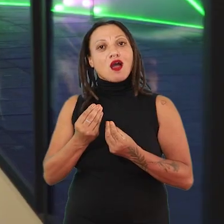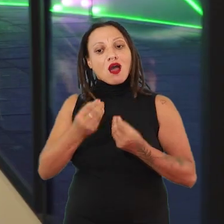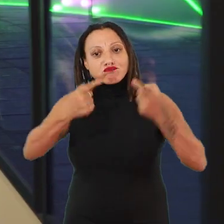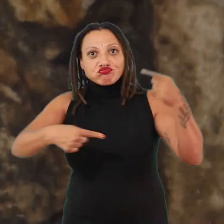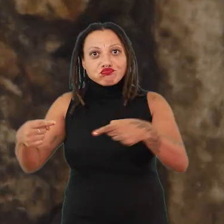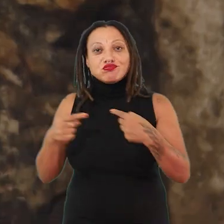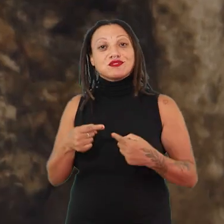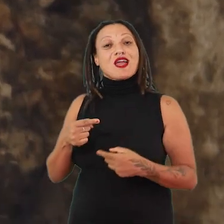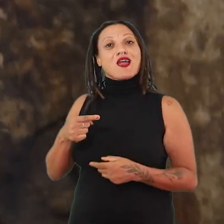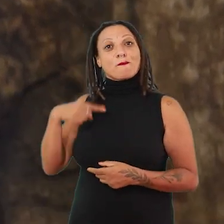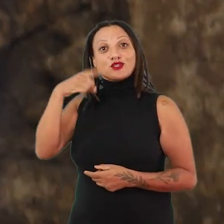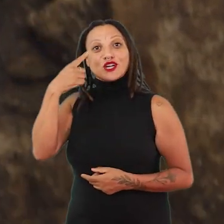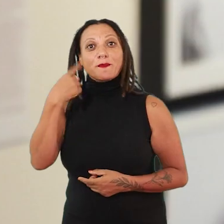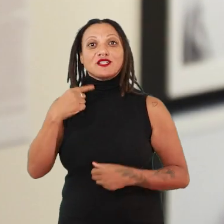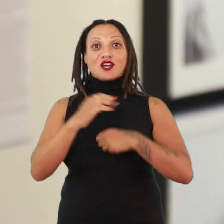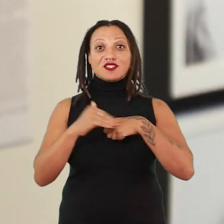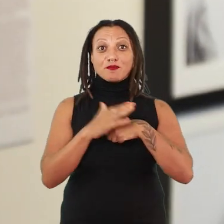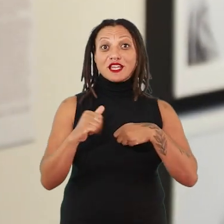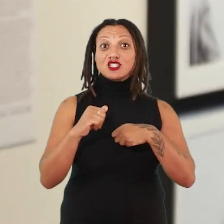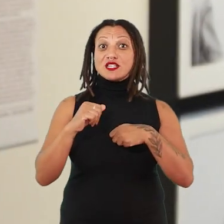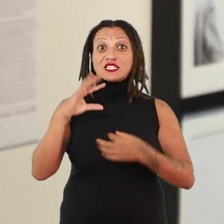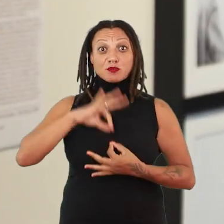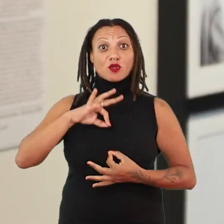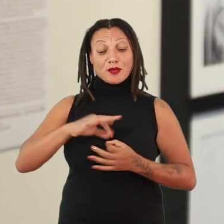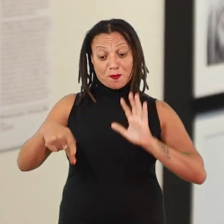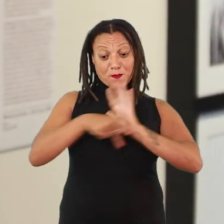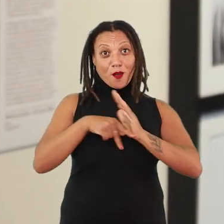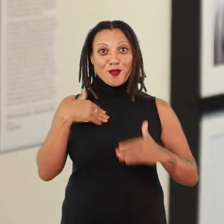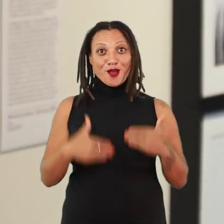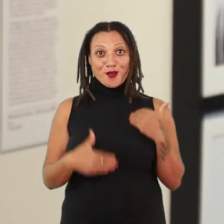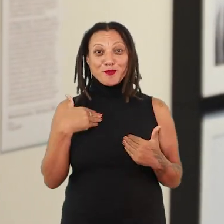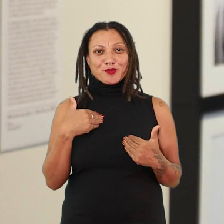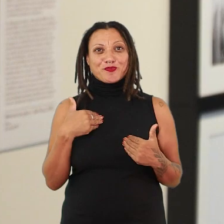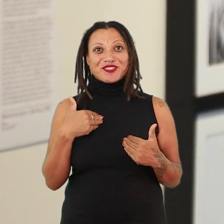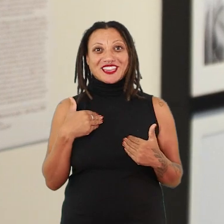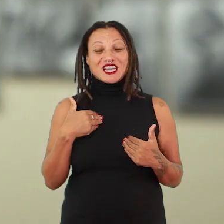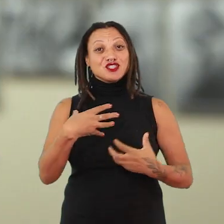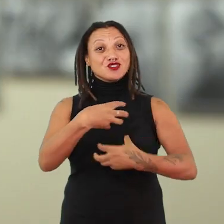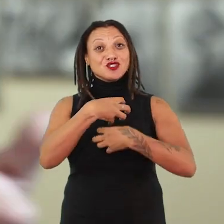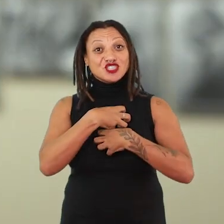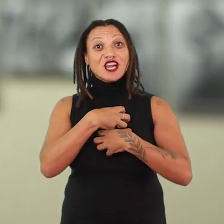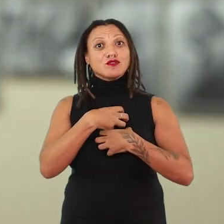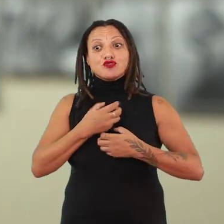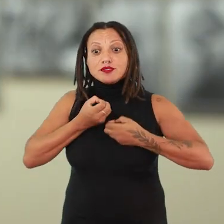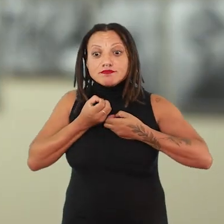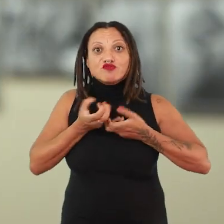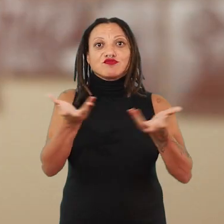afetivamente e espiritualmente os seus próprios corpos em uma determinada forma de se enunciar para o mundo.